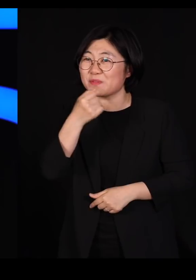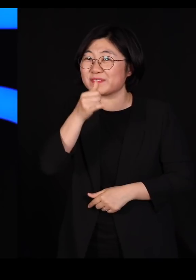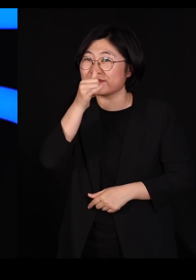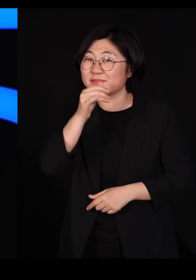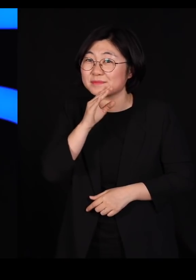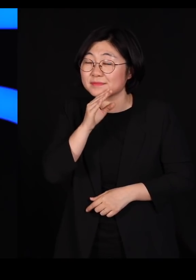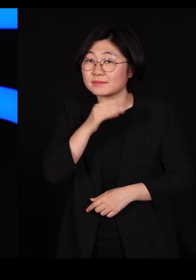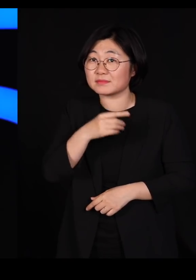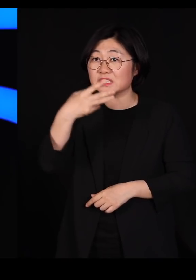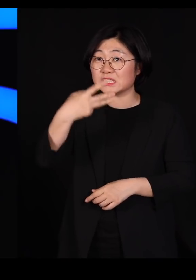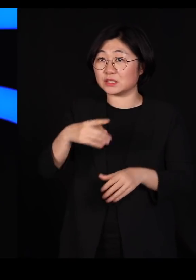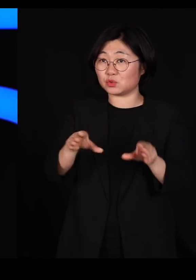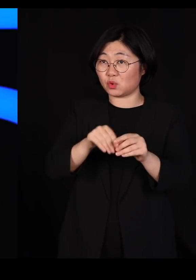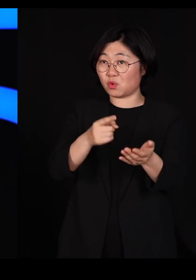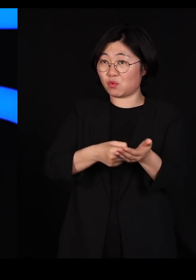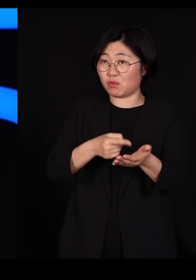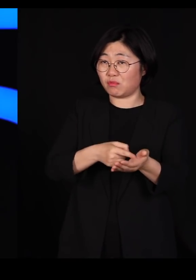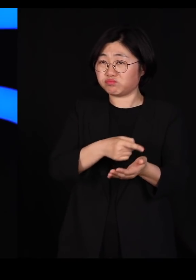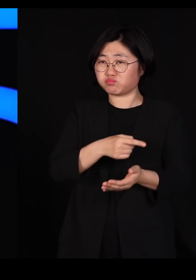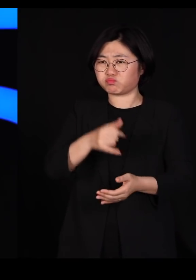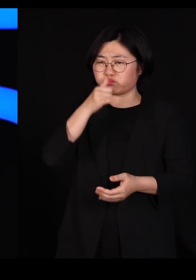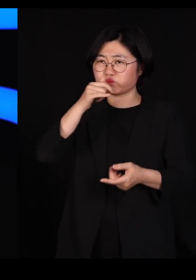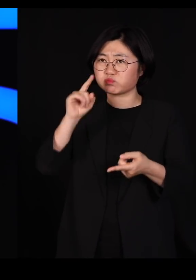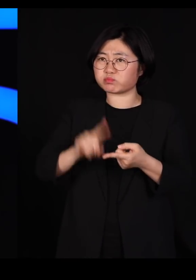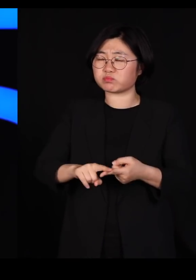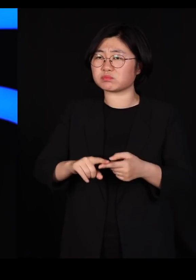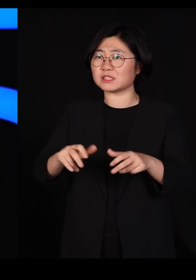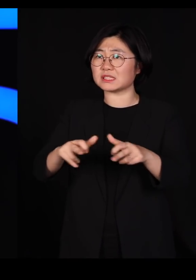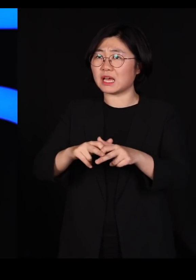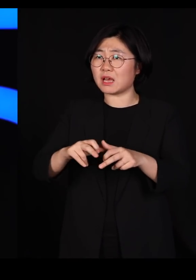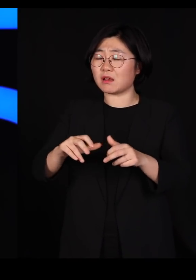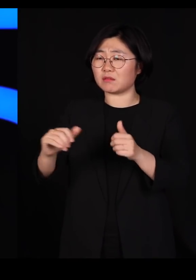트뤼도 총리는 장애인 장관도 한 명 세우셨습니다